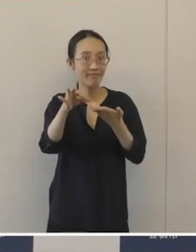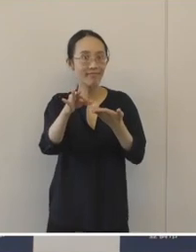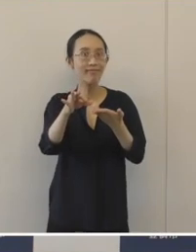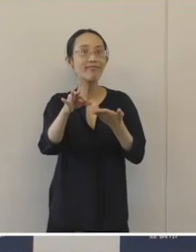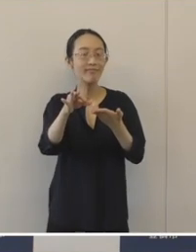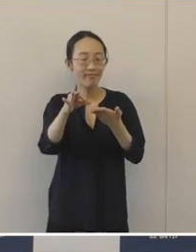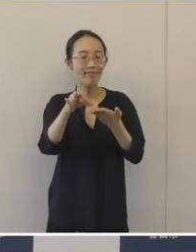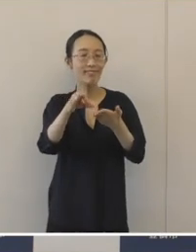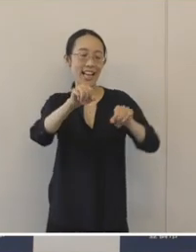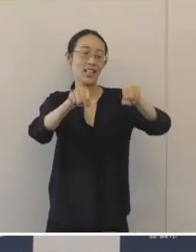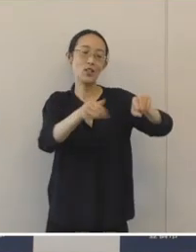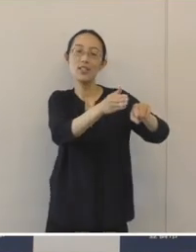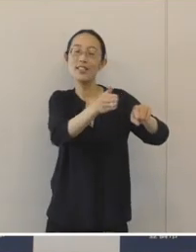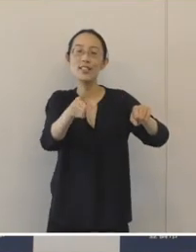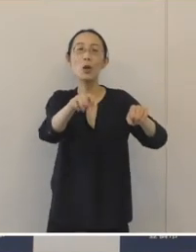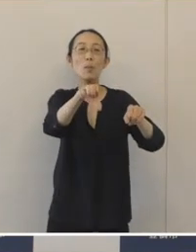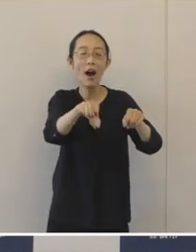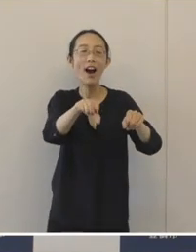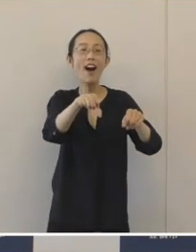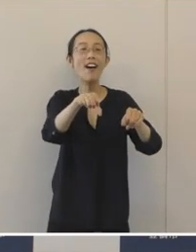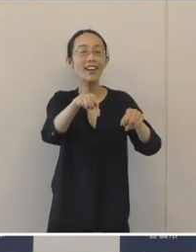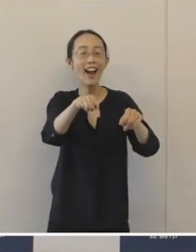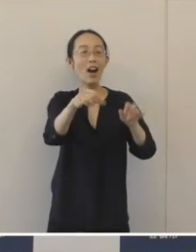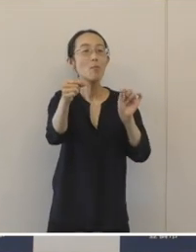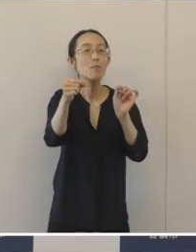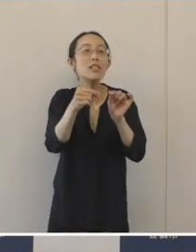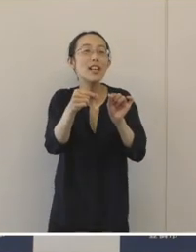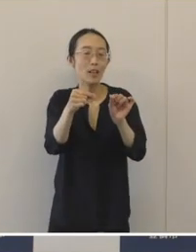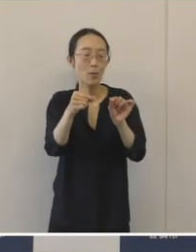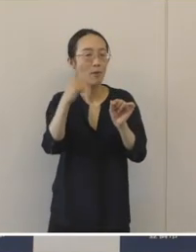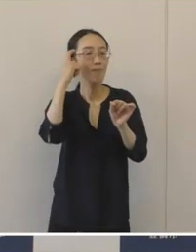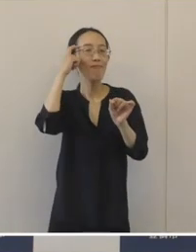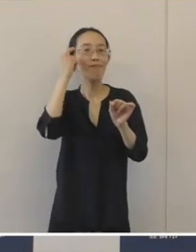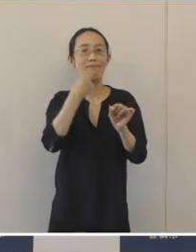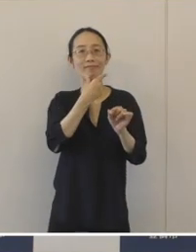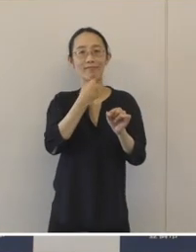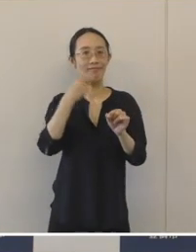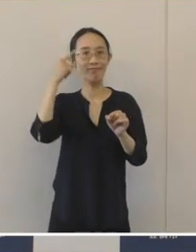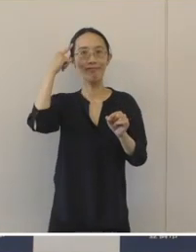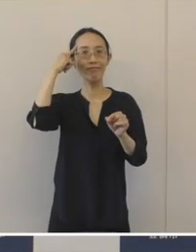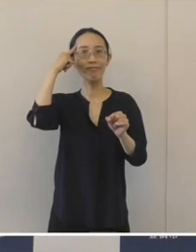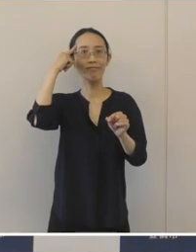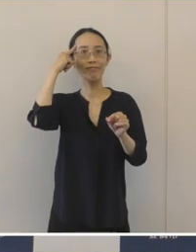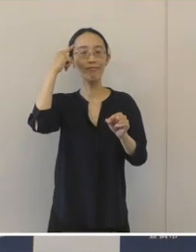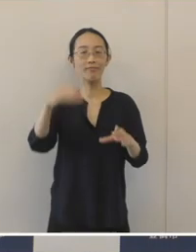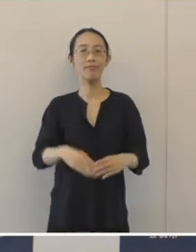親しみを持って地下駐輪場をいっそう利用していただきたいと思います。